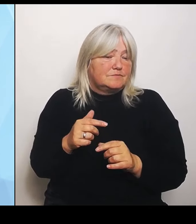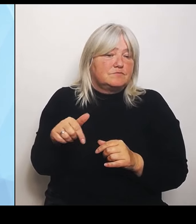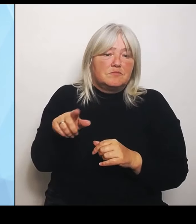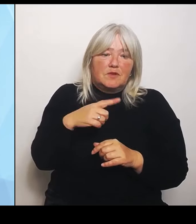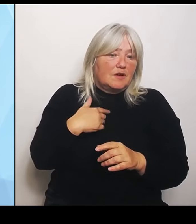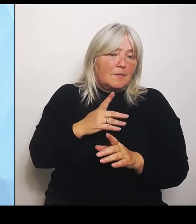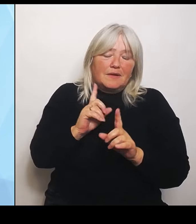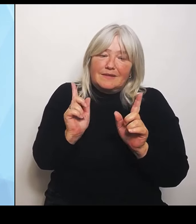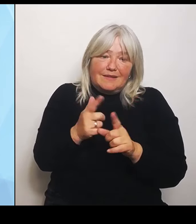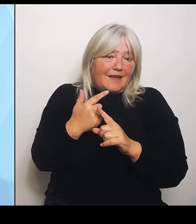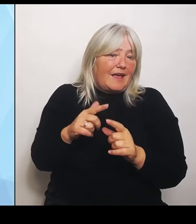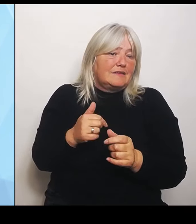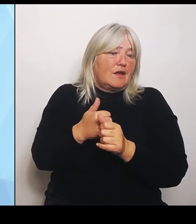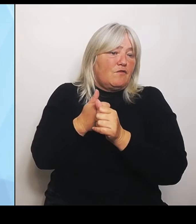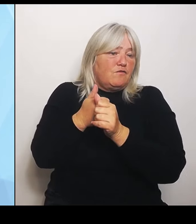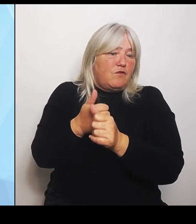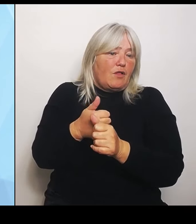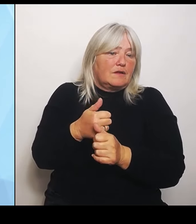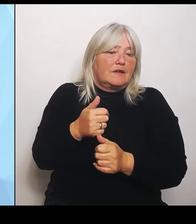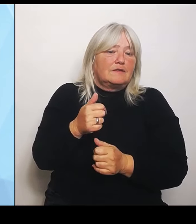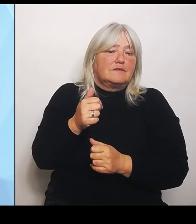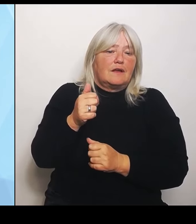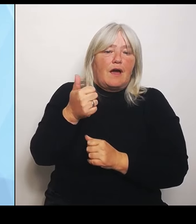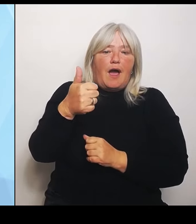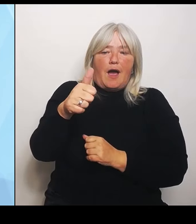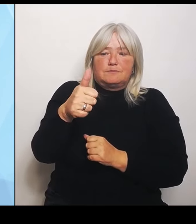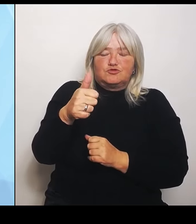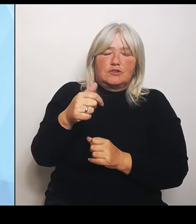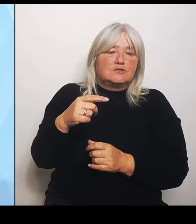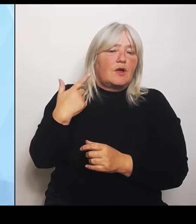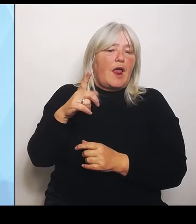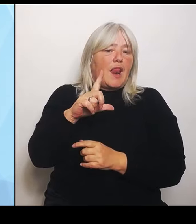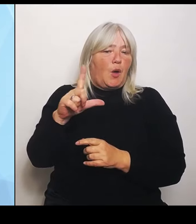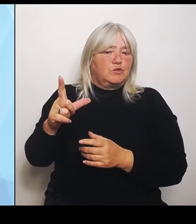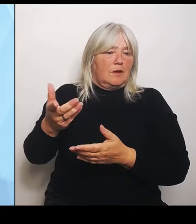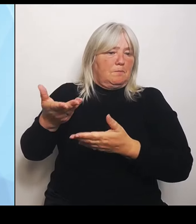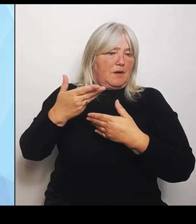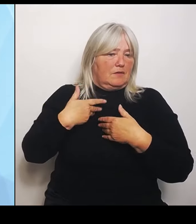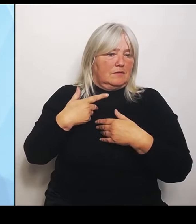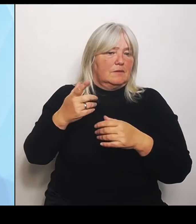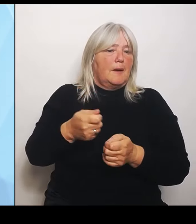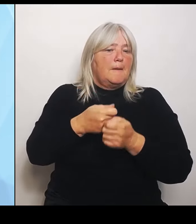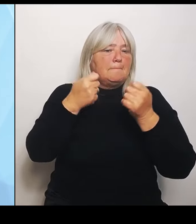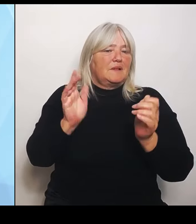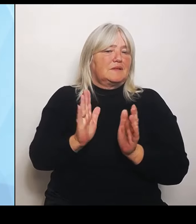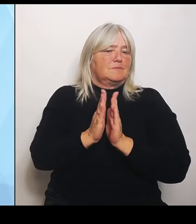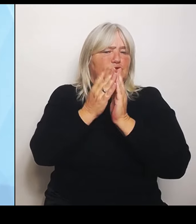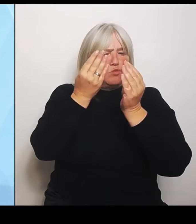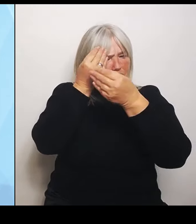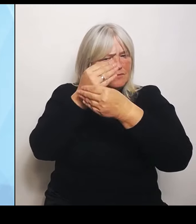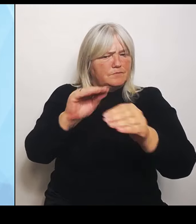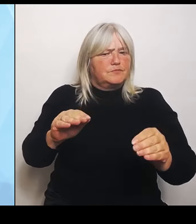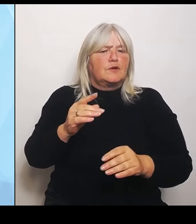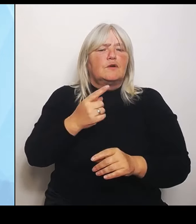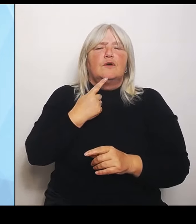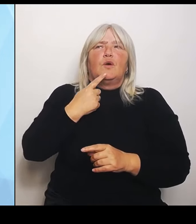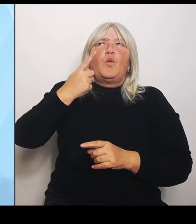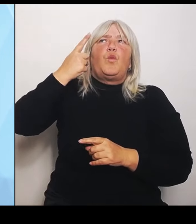Das heißt, er hat in der Bild am Sonntag verkündet, dass Hunderte, Ich meine, was heißt es, Hunderte Krankenhäuser wegfallen? Wir haben keine Folgenabschätzung.